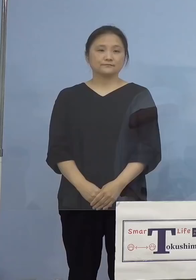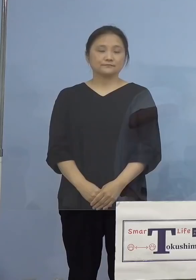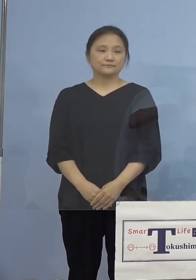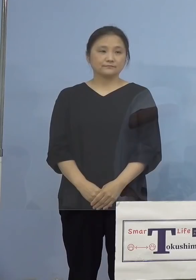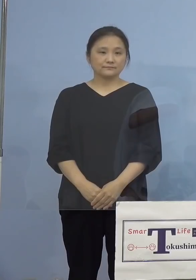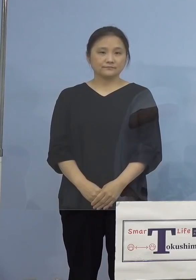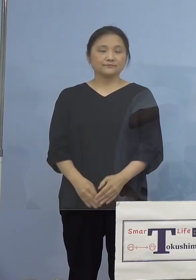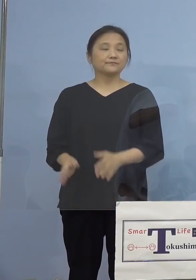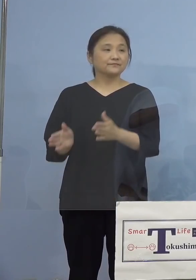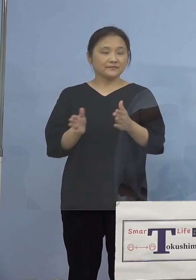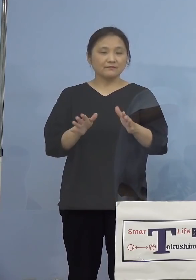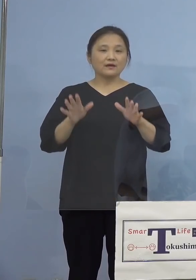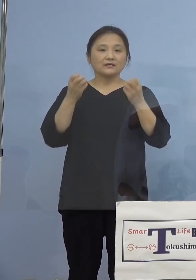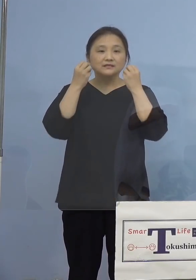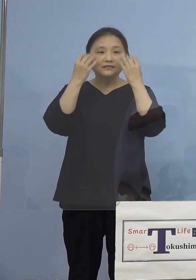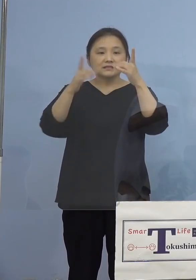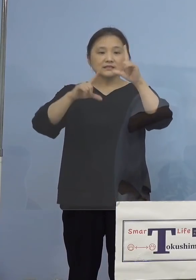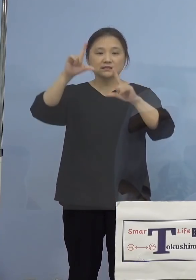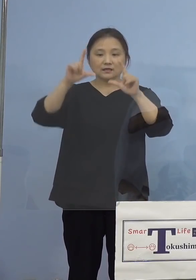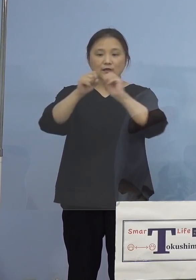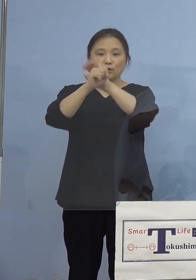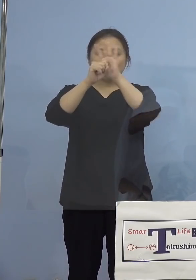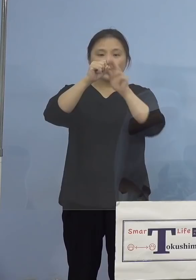（知事） それでは新型コロナウイルス感染症の